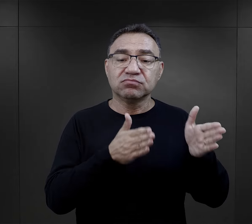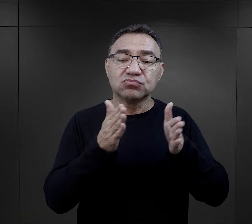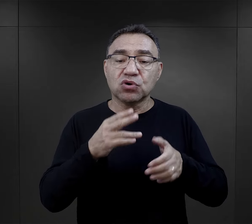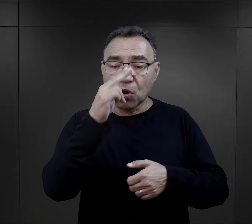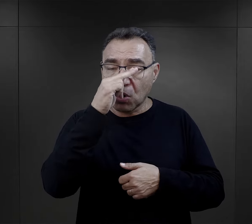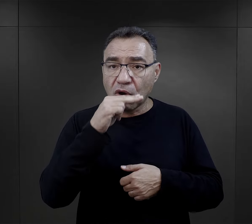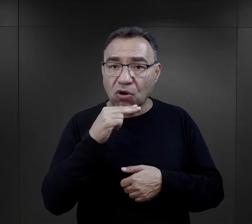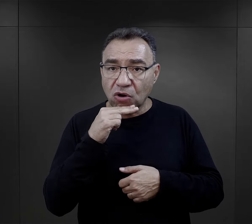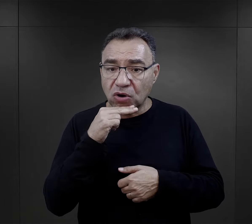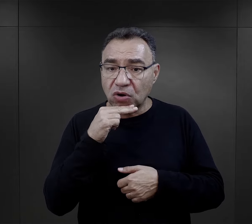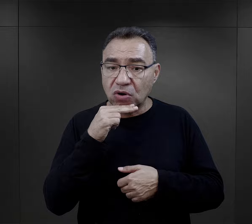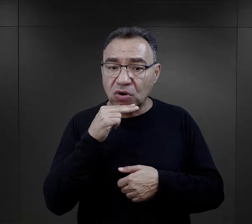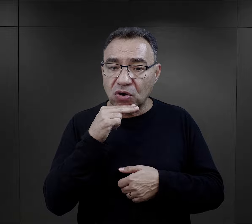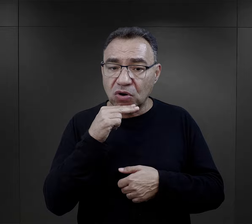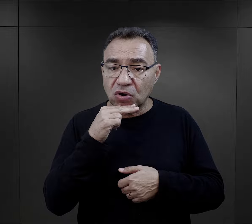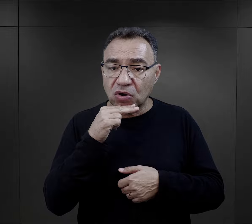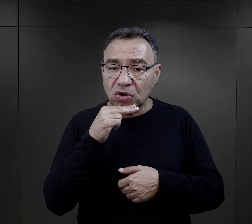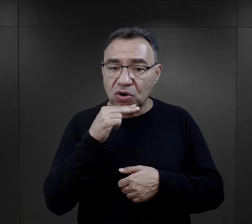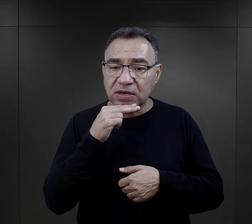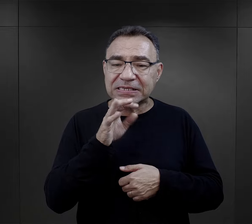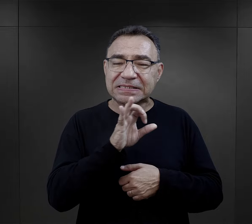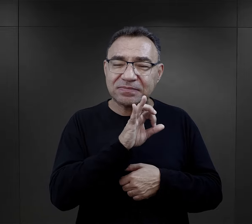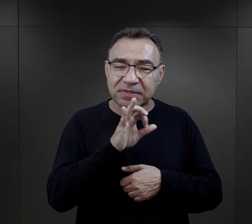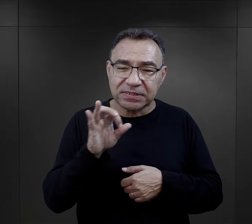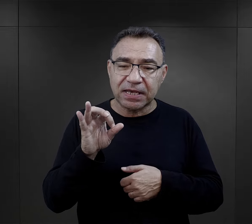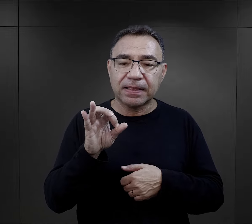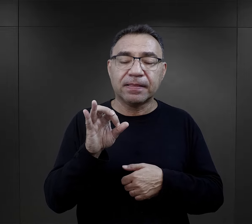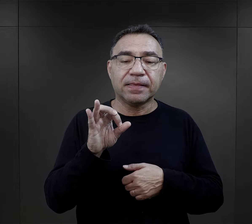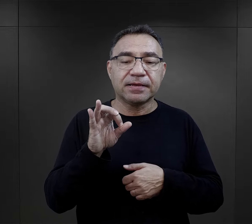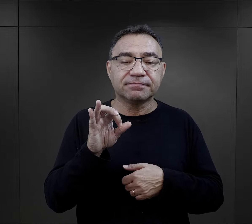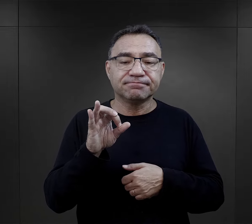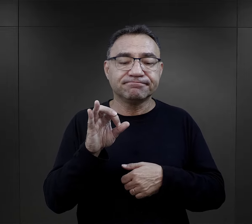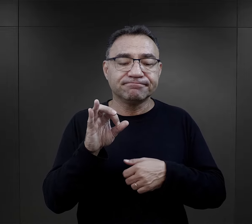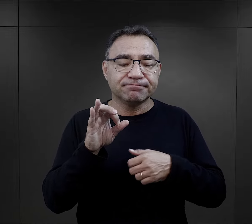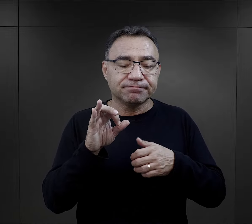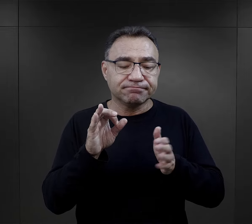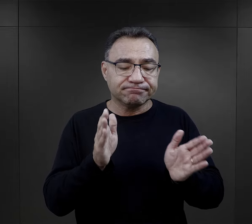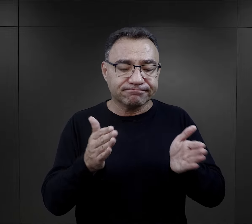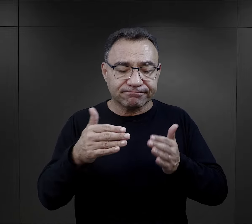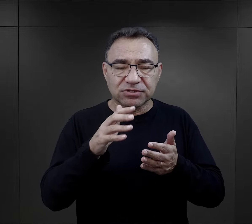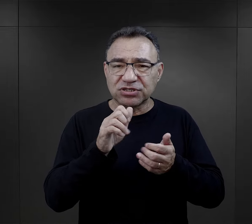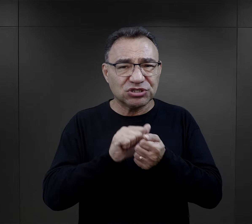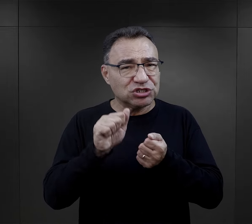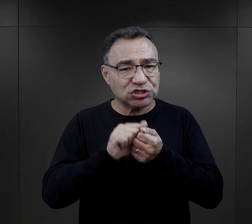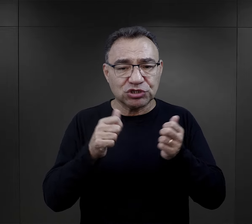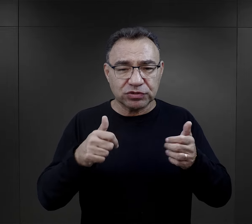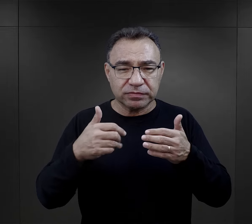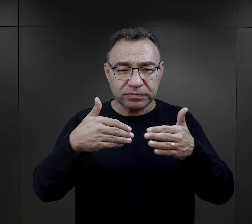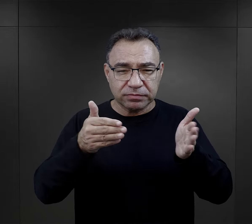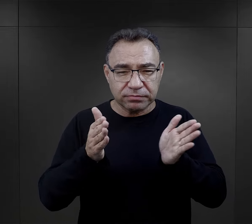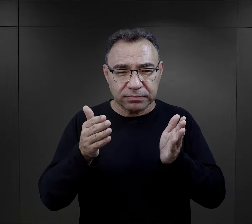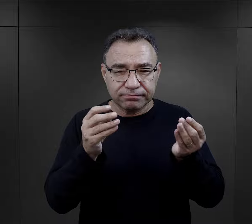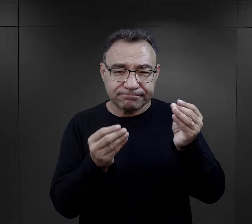Paczki dla niego przygotowywał ojciec, który w taki specjalny sposób zabezpieczał te paczki przed zniszczeniem.